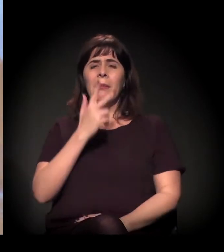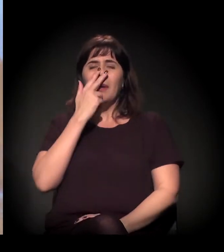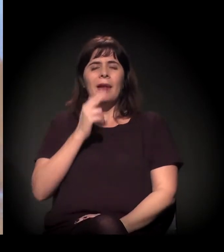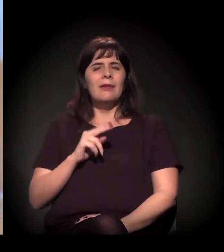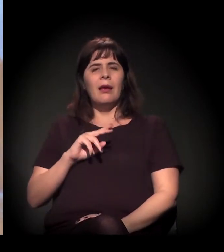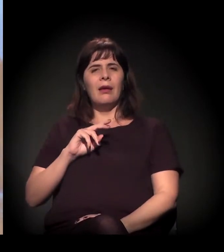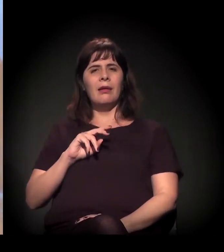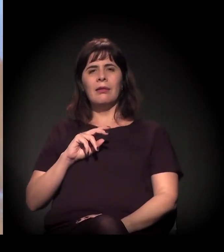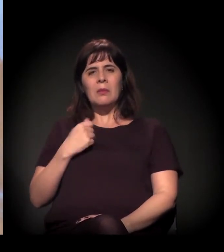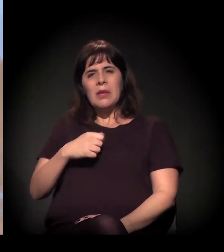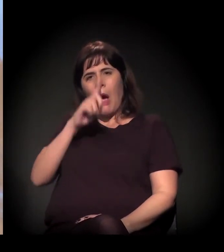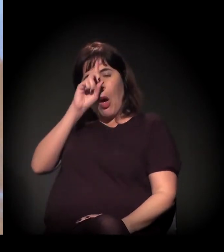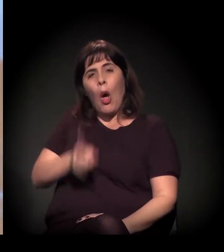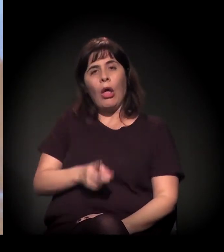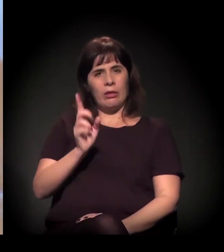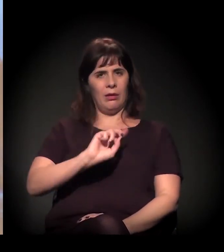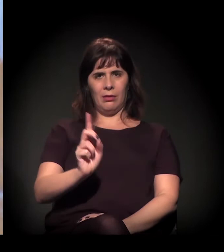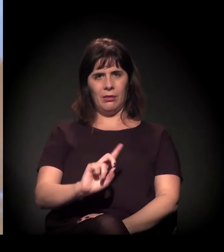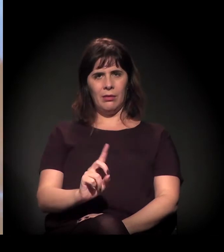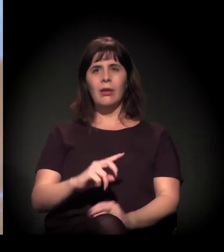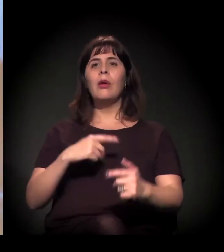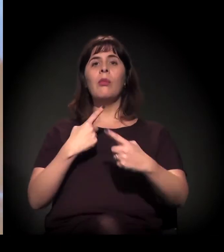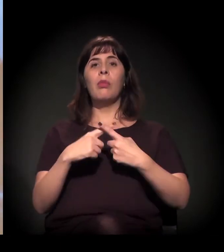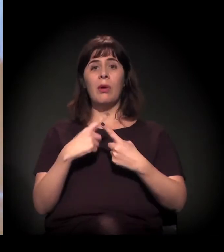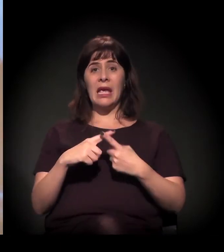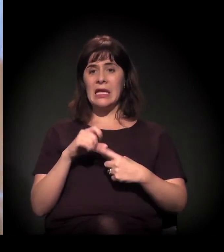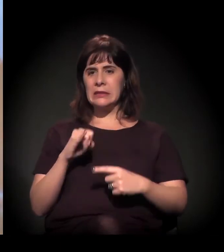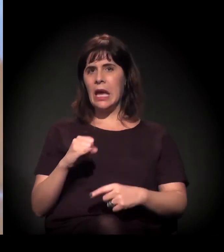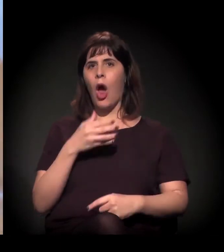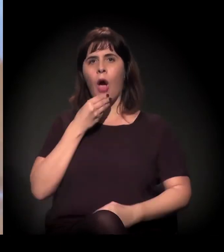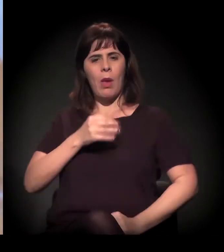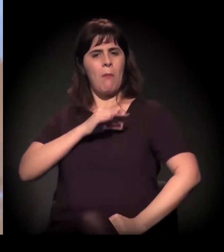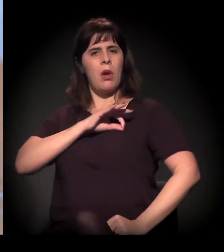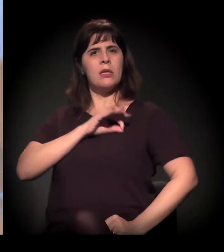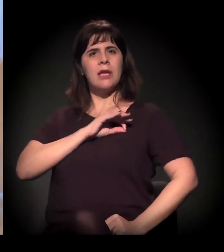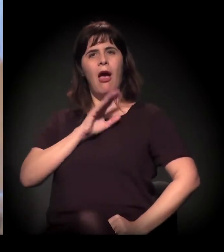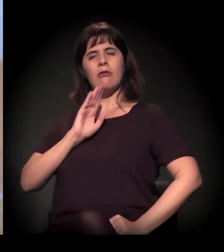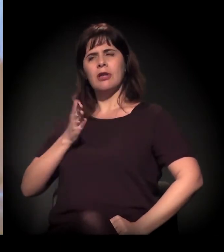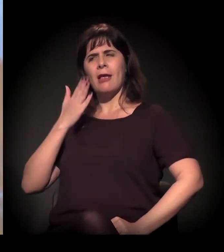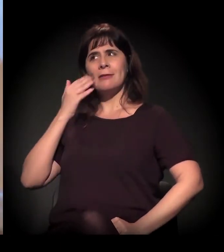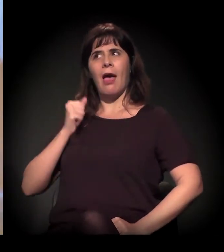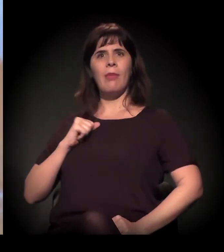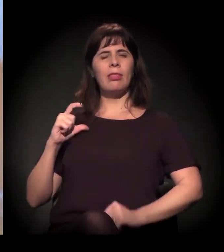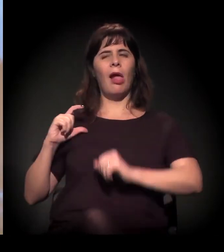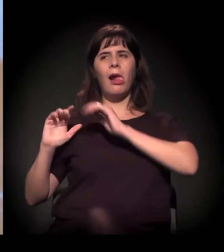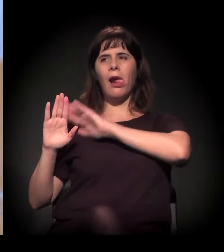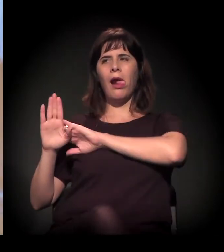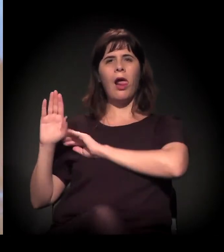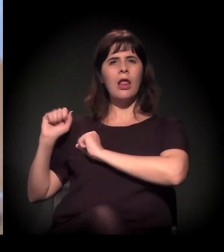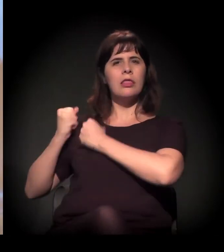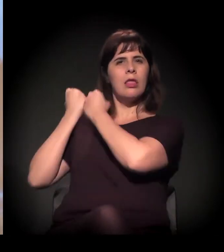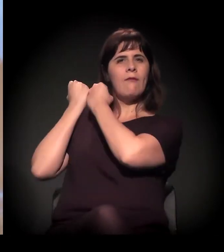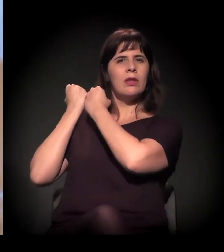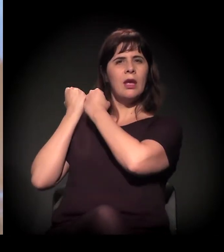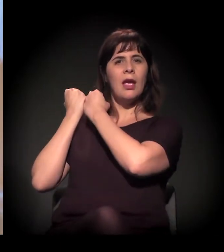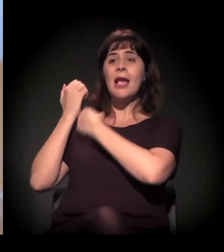Quando o cara que está na ponta sente que tem um respaldo, vê aquele discurso agressivo do gestor público,